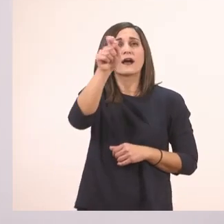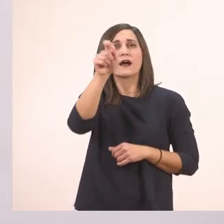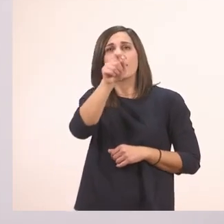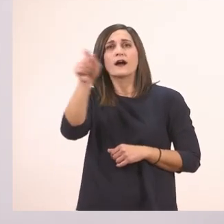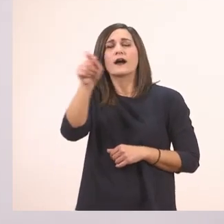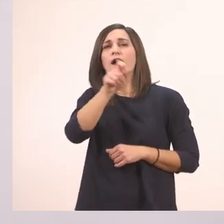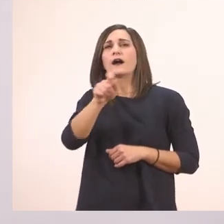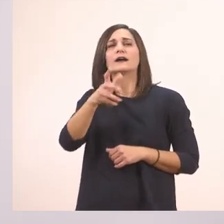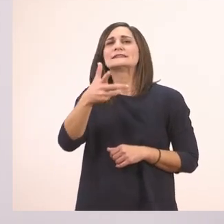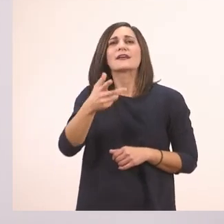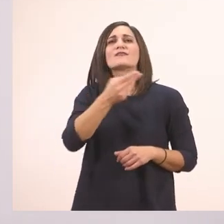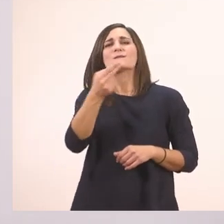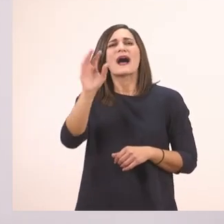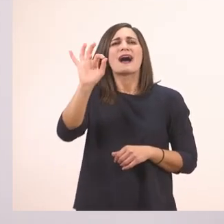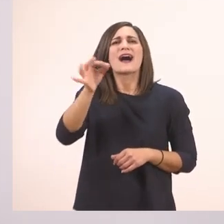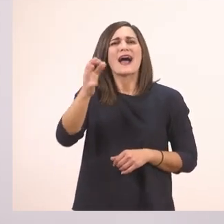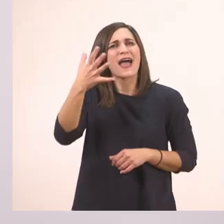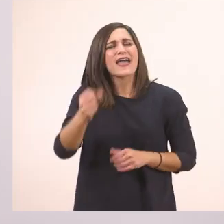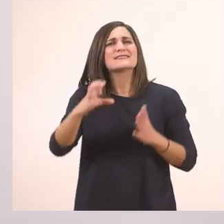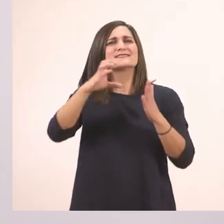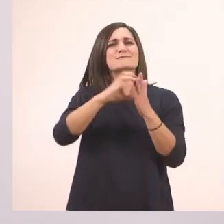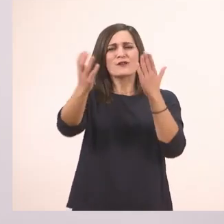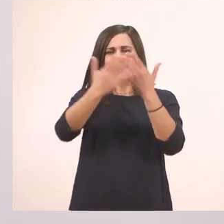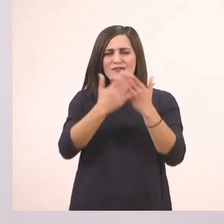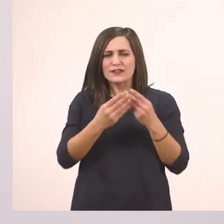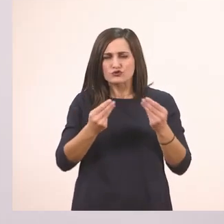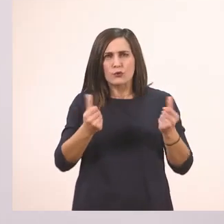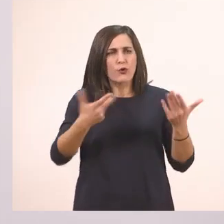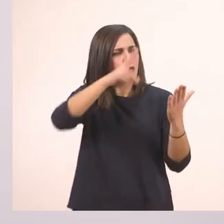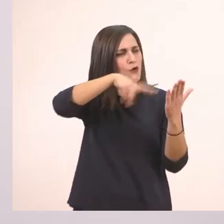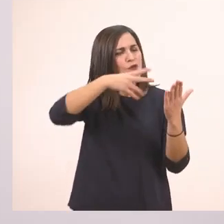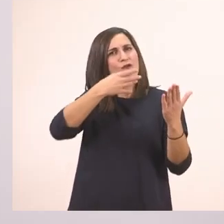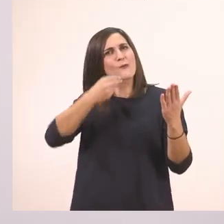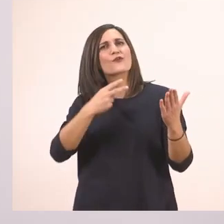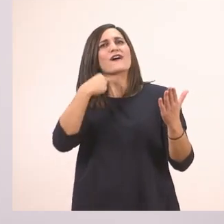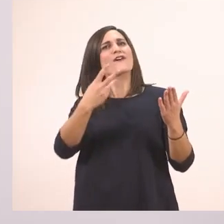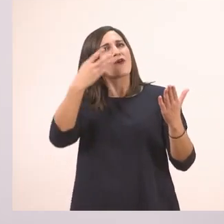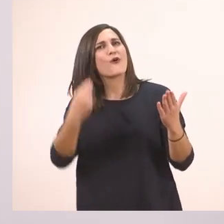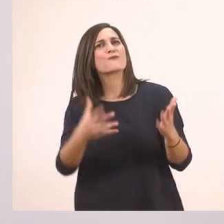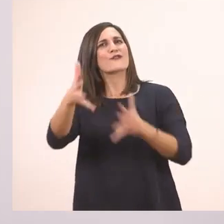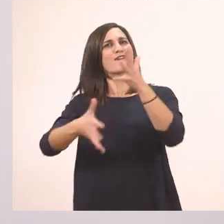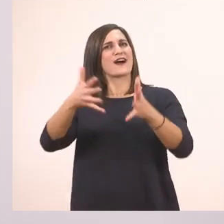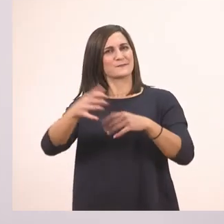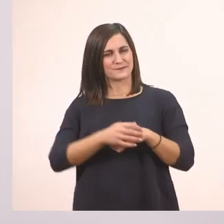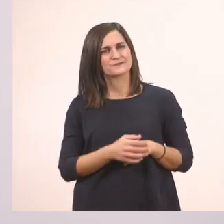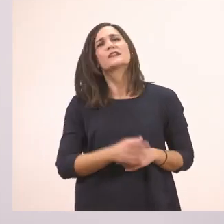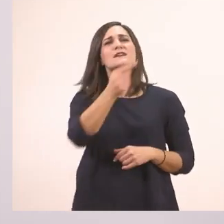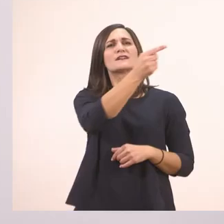τα σημαδάκια του κειμένου που μας βοηθούν στο πώς να διαβάζουμε, να διαβάζουμε πιο όμορφα. Ξεκινάω. Πάλι παύλα διαλόγου.